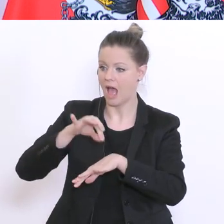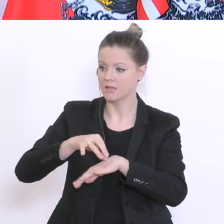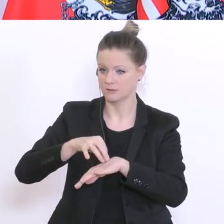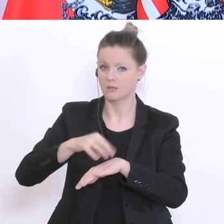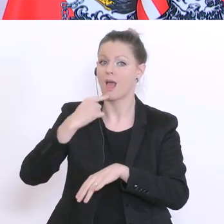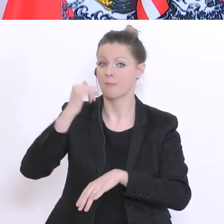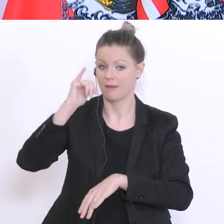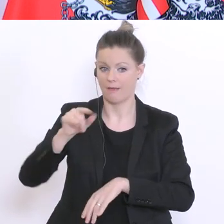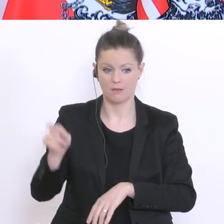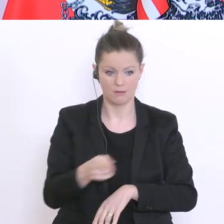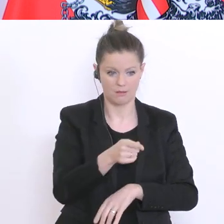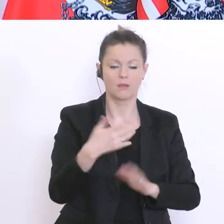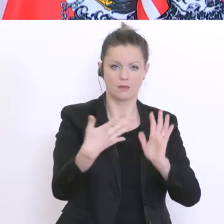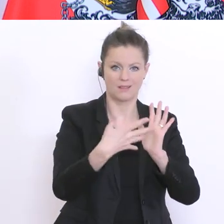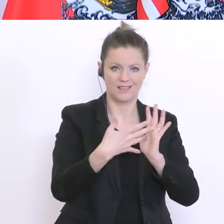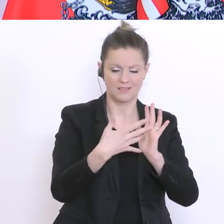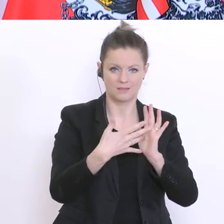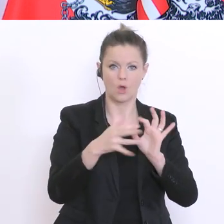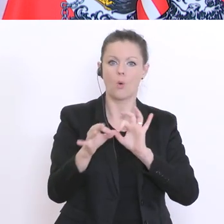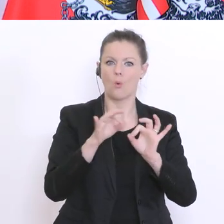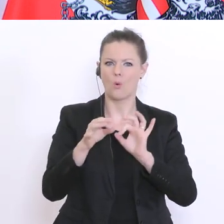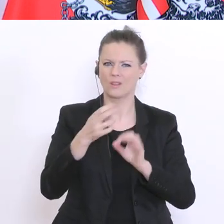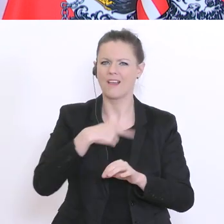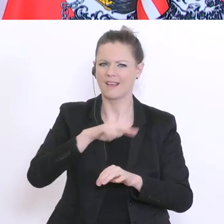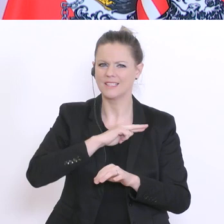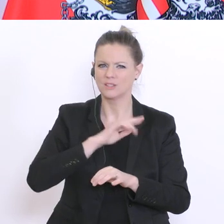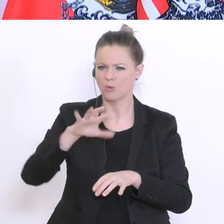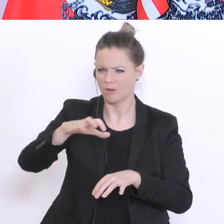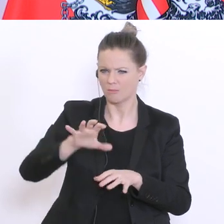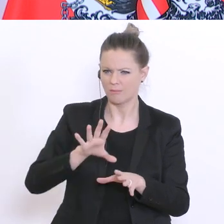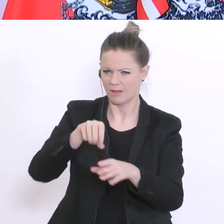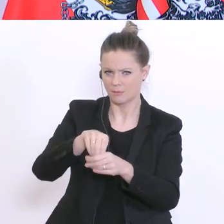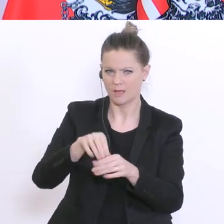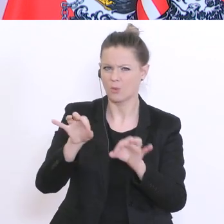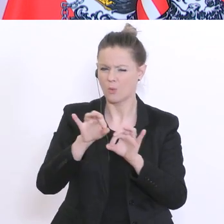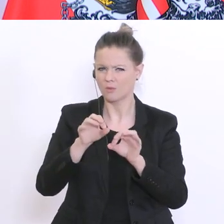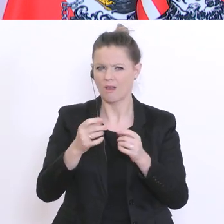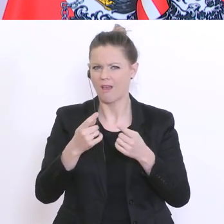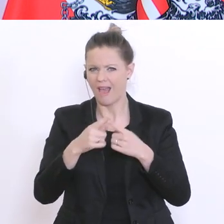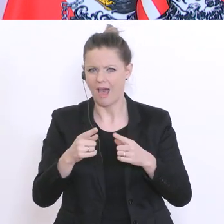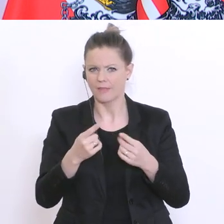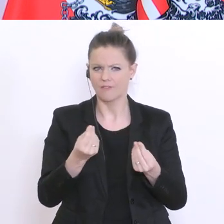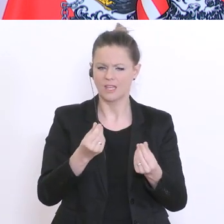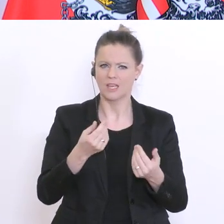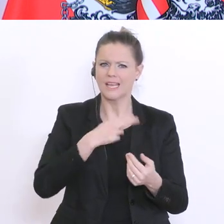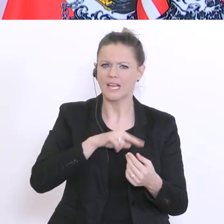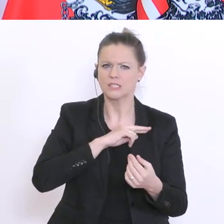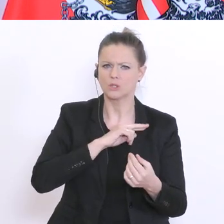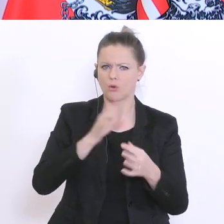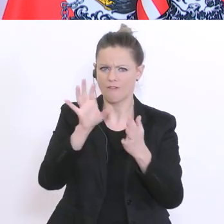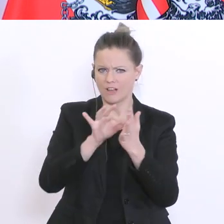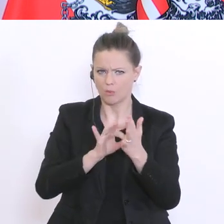oder auch in bestimmten Risikogebieten waren, aber genau dieses asymptomatische – der asymptomatische